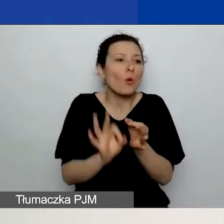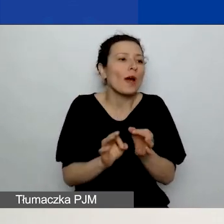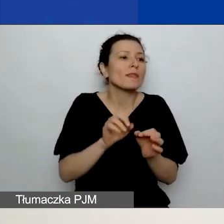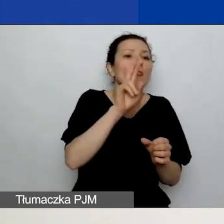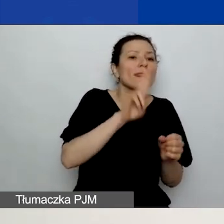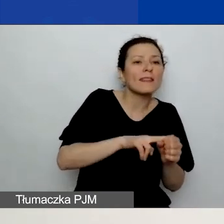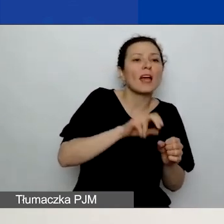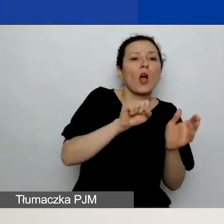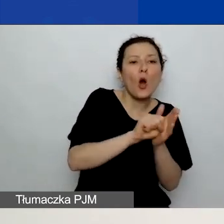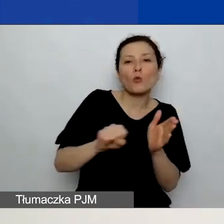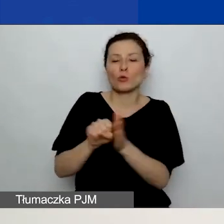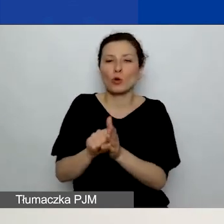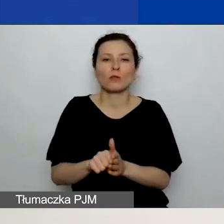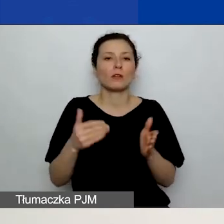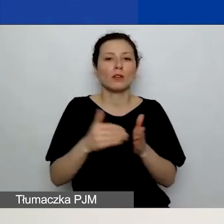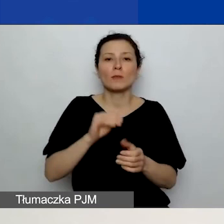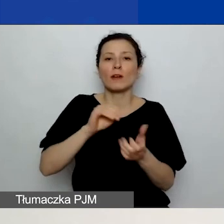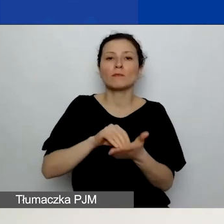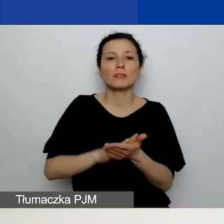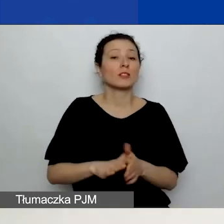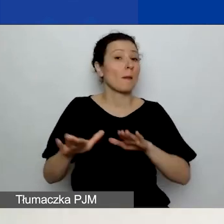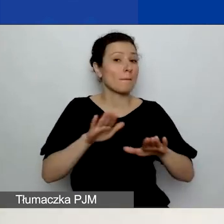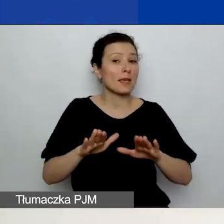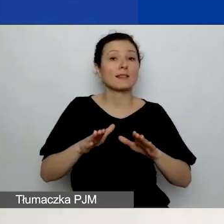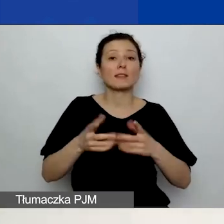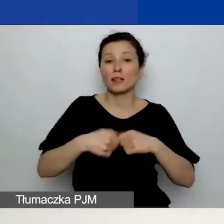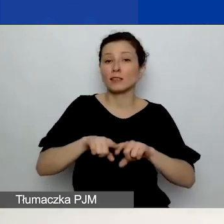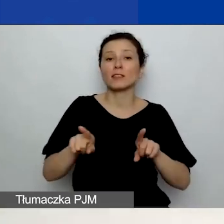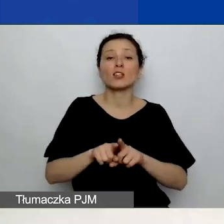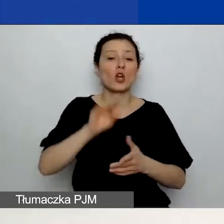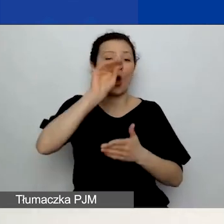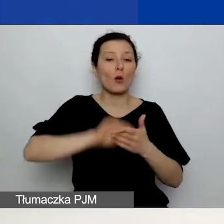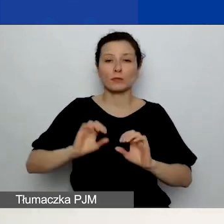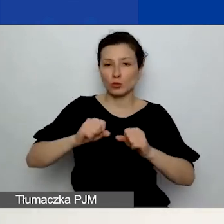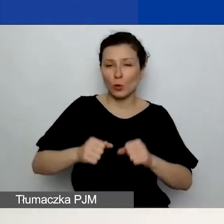Należy podać miejsce realizacji i opis działania. Wszystkie pola mają wstawione limity znaków.